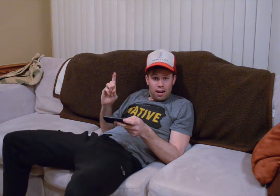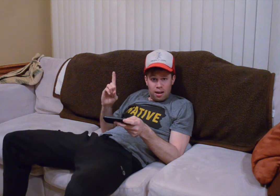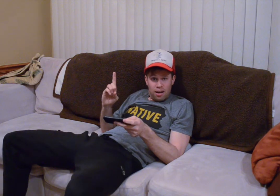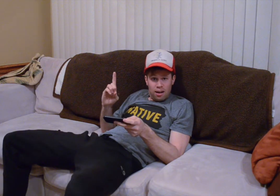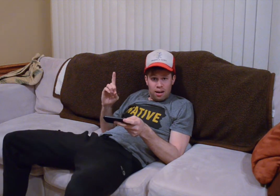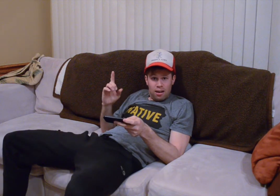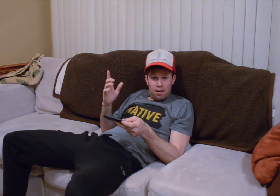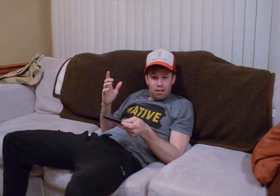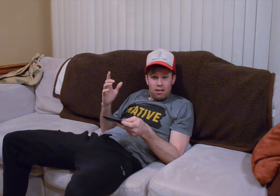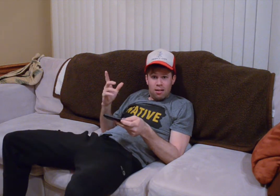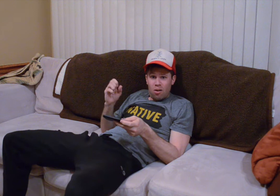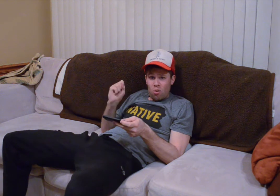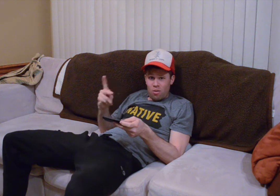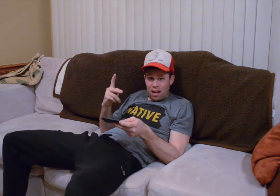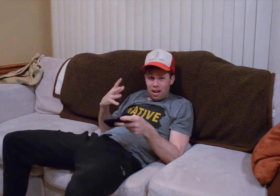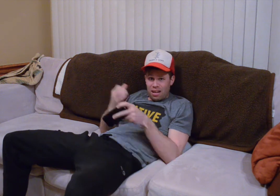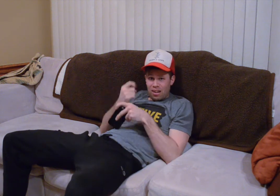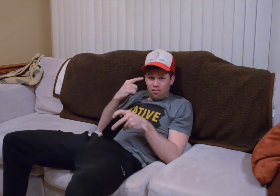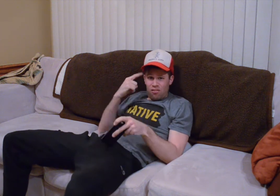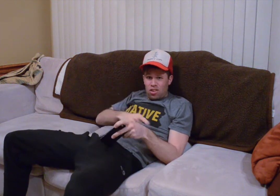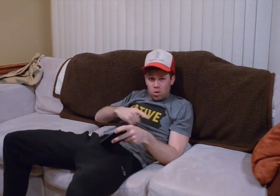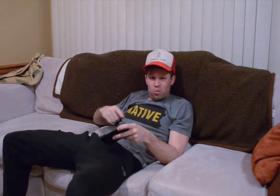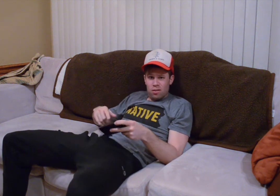sí